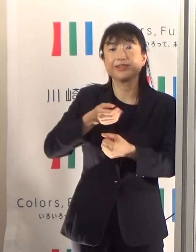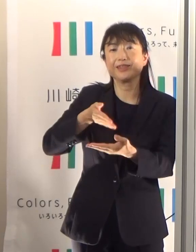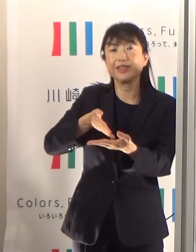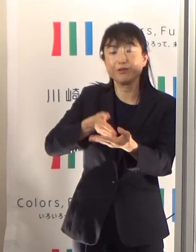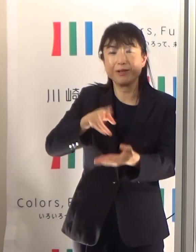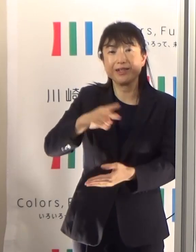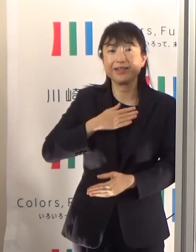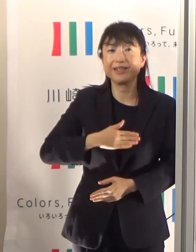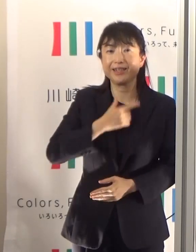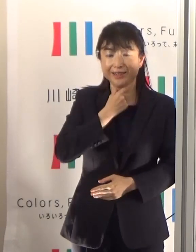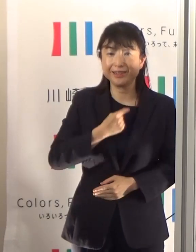今日は以上です